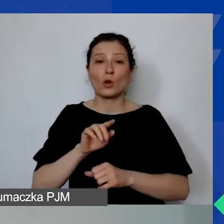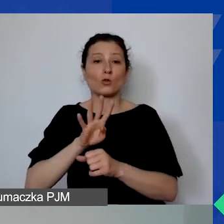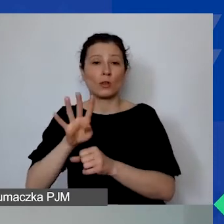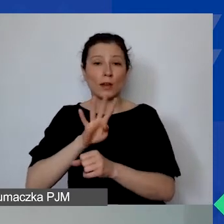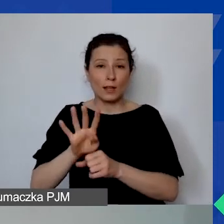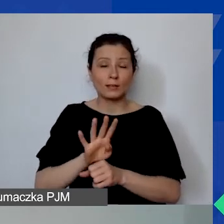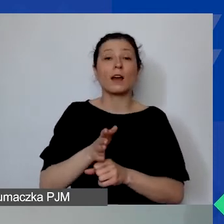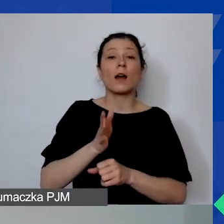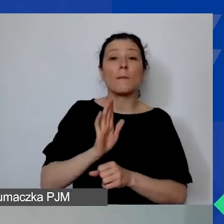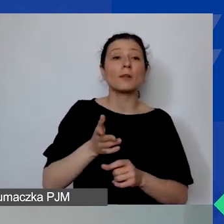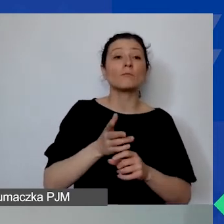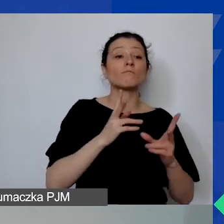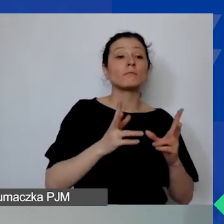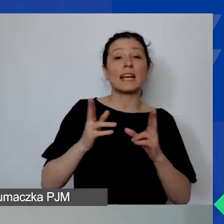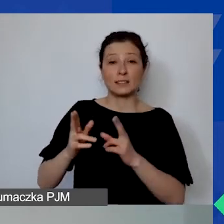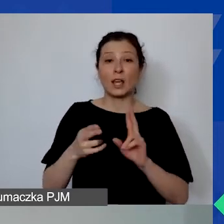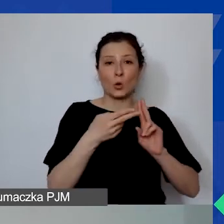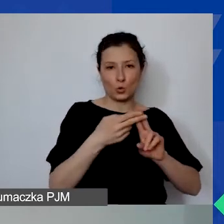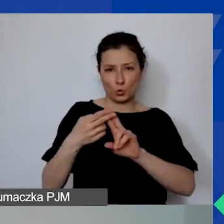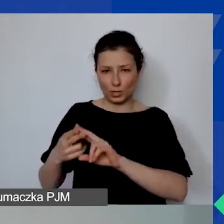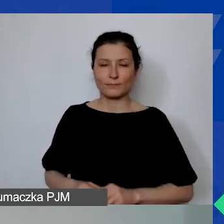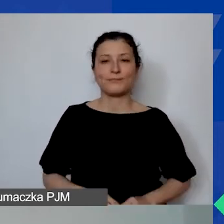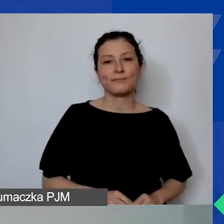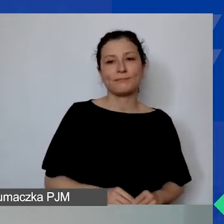będą odbywać się sesje konsultacyjne pod nazwą